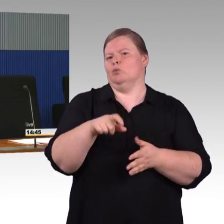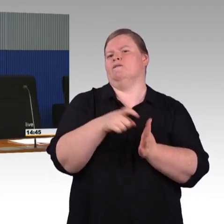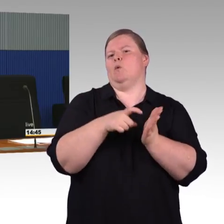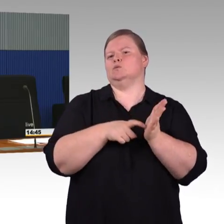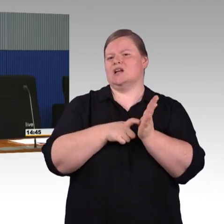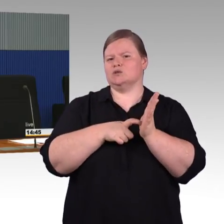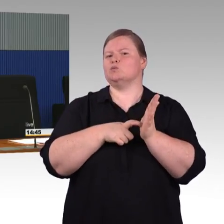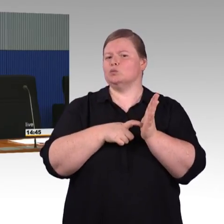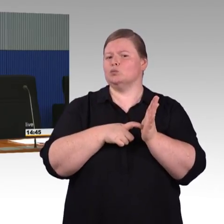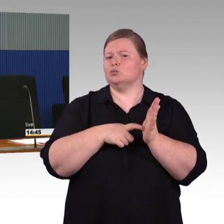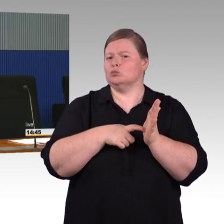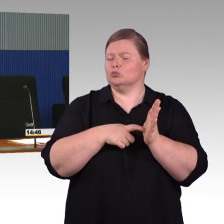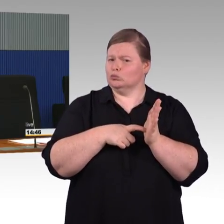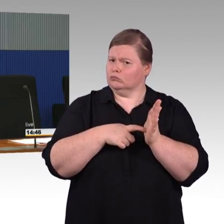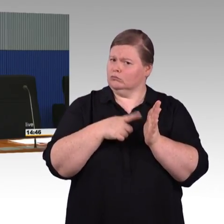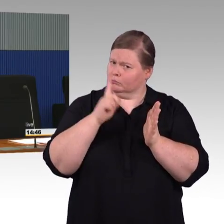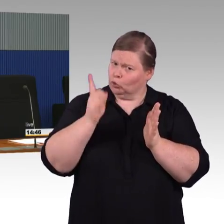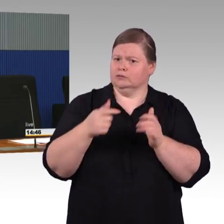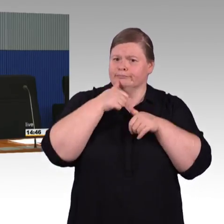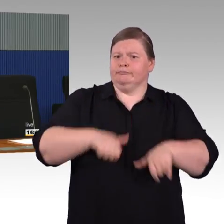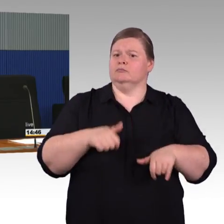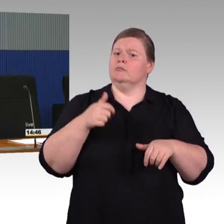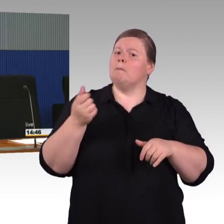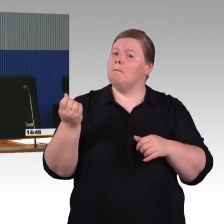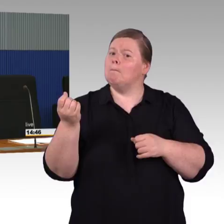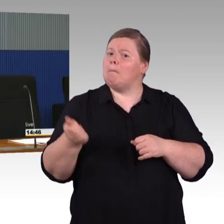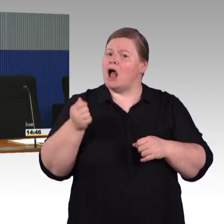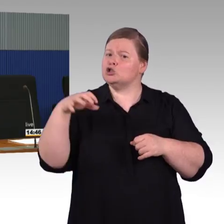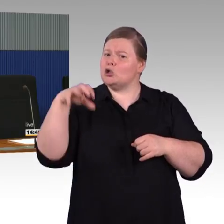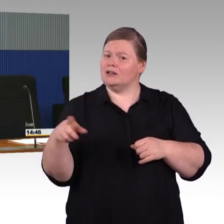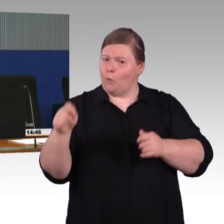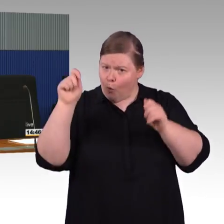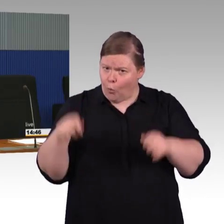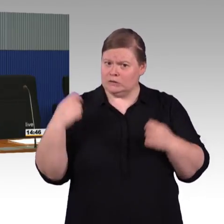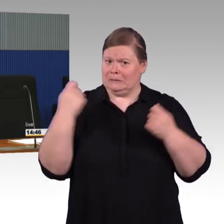die steht erst noch bevor. Das heißt, der Bahnsteig hat noch nicht